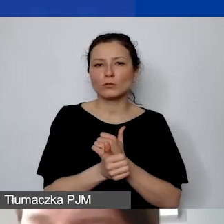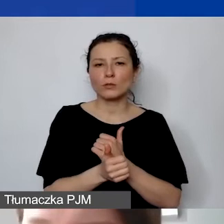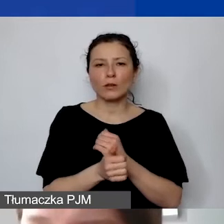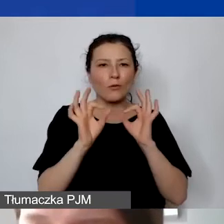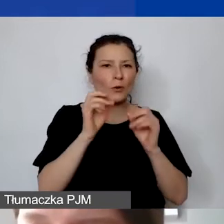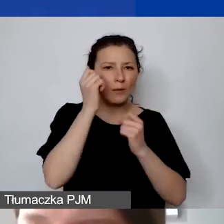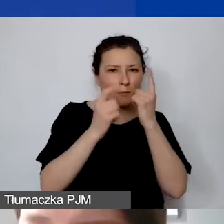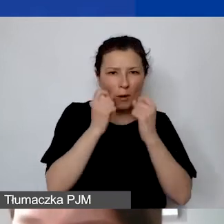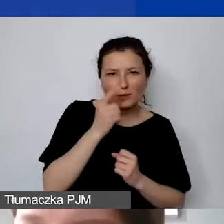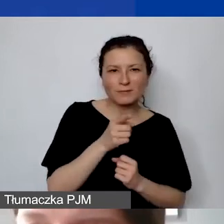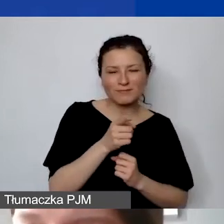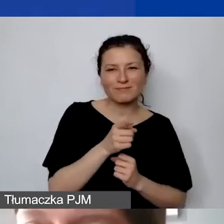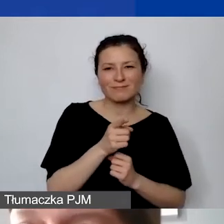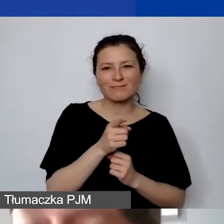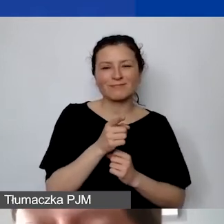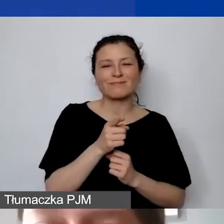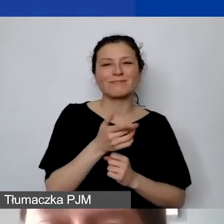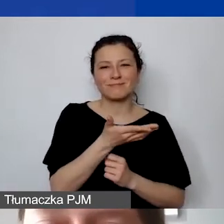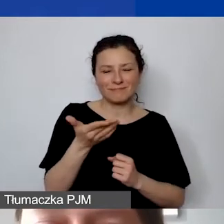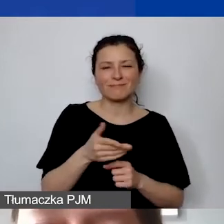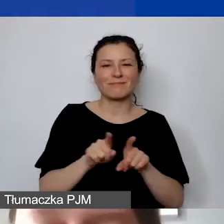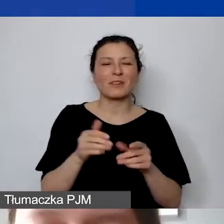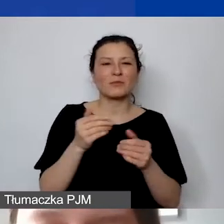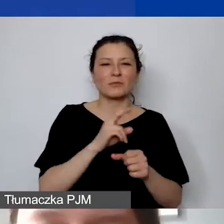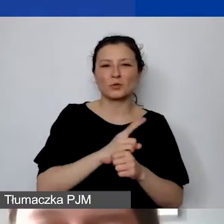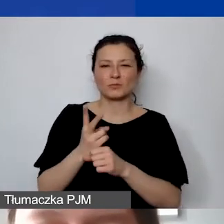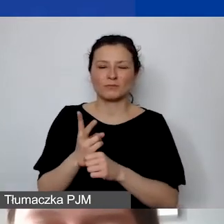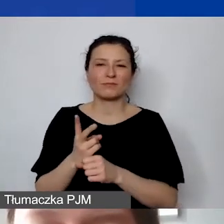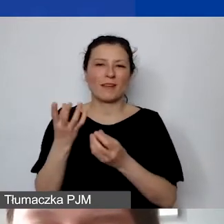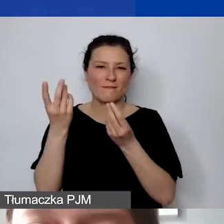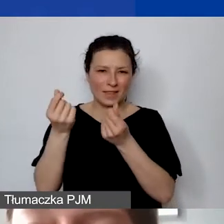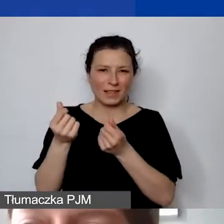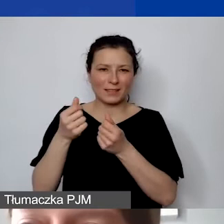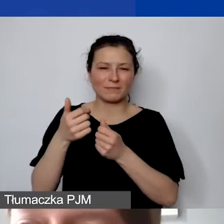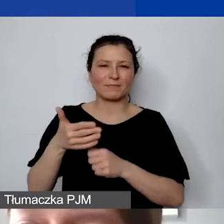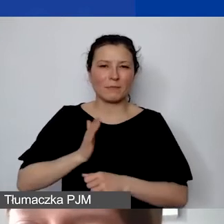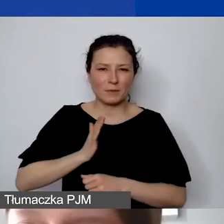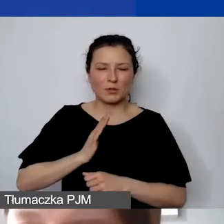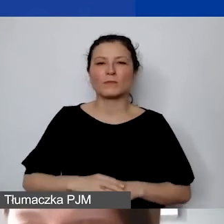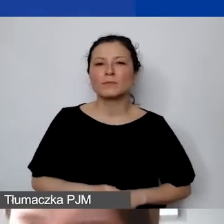który jesteśmy w stanie finansowo zabezpieczyć, ale to jest też o tyle istotne,